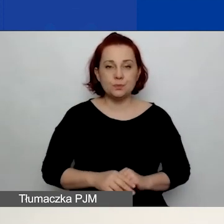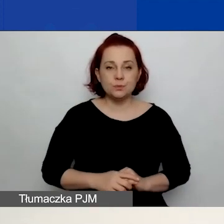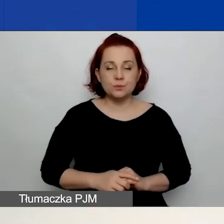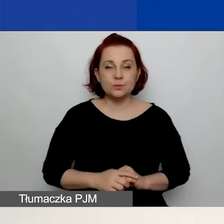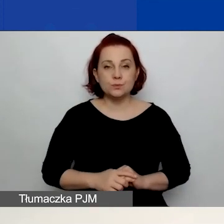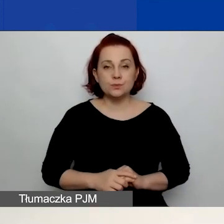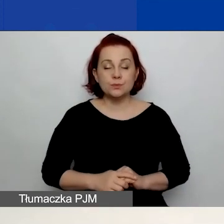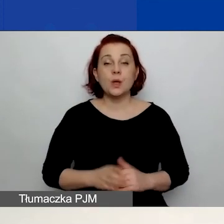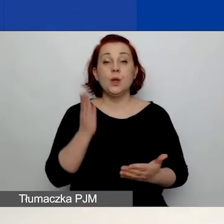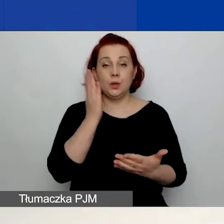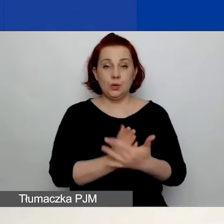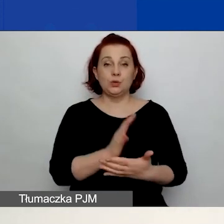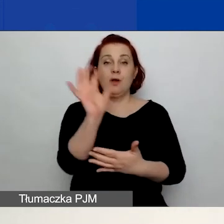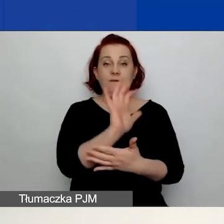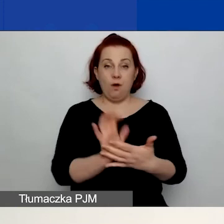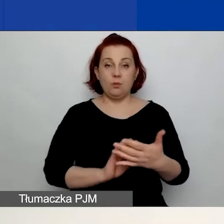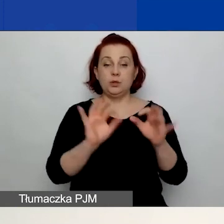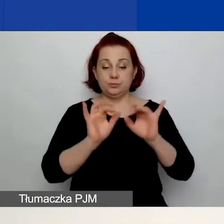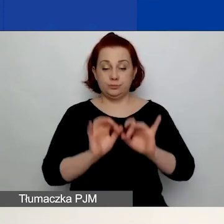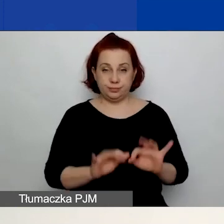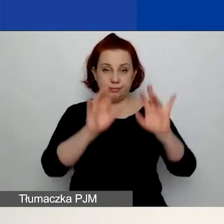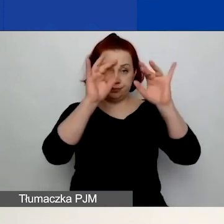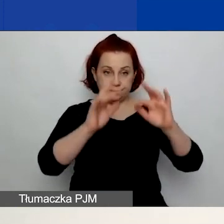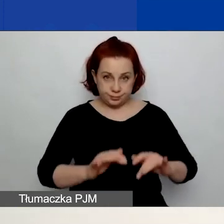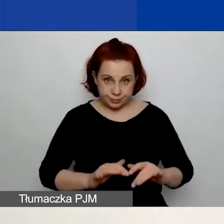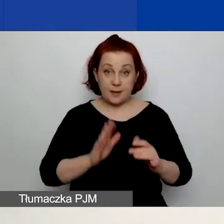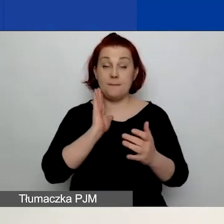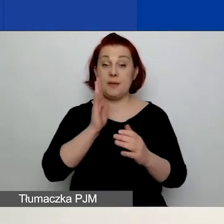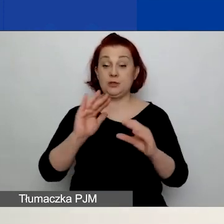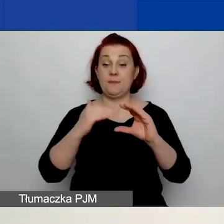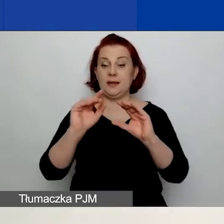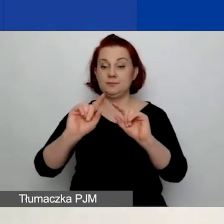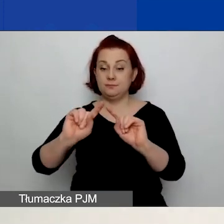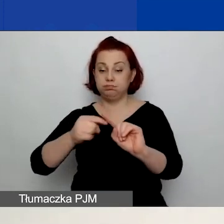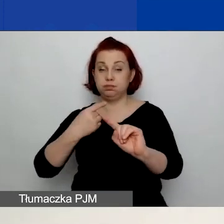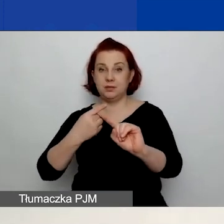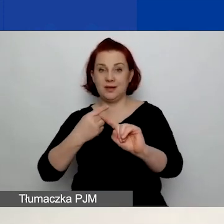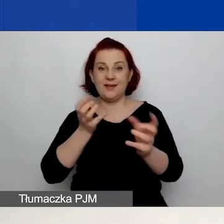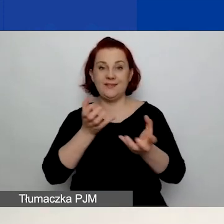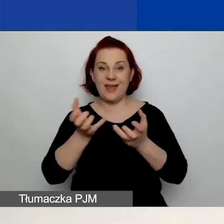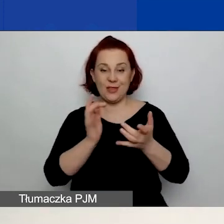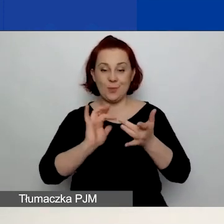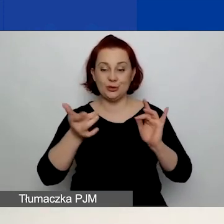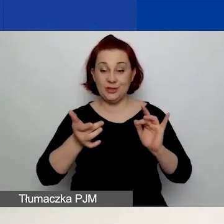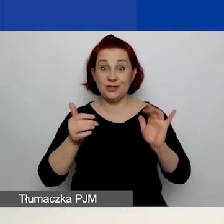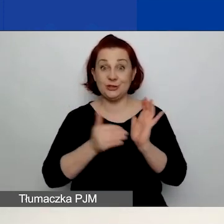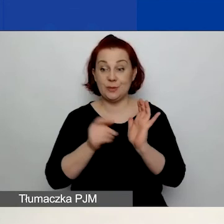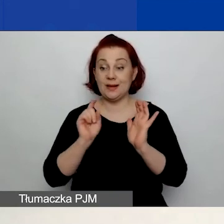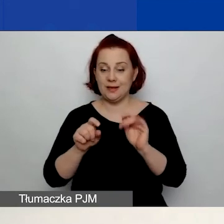Po wypełnieniu formularza otrzymacie na wskazany adres e-mail wiadomość z linkiem, na który trzeba kliknąć i aktywować konto.